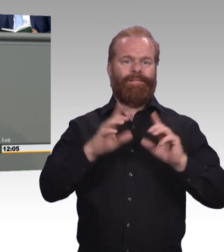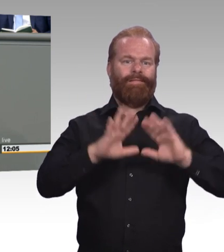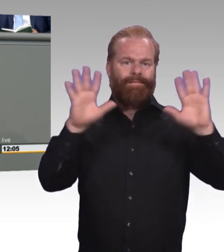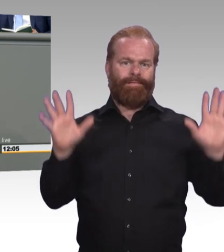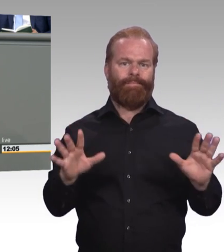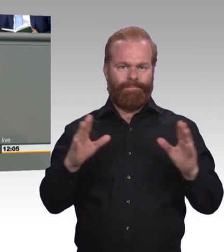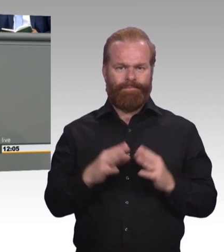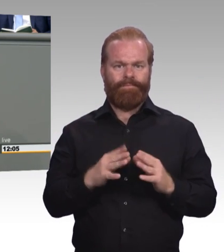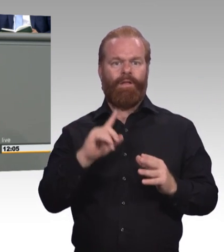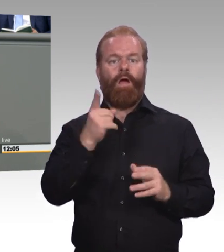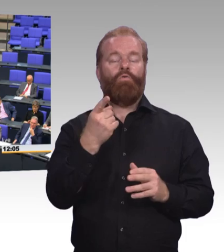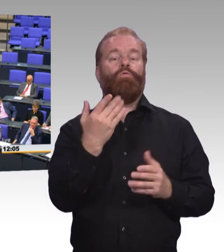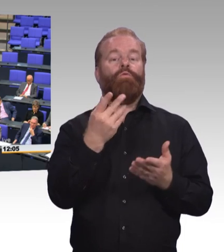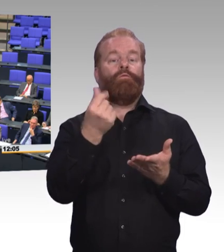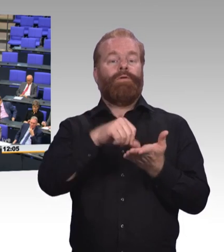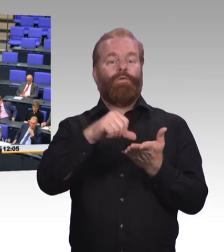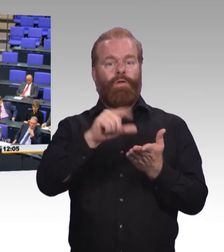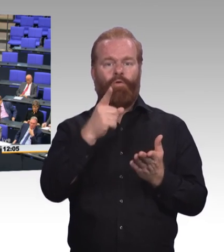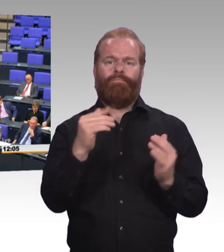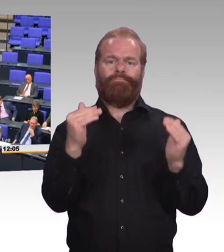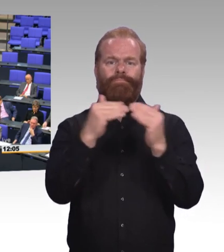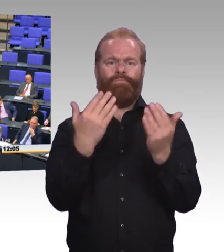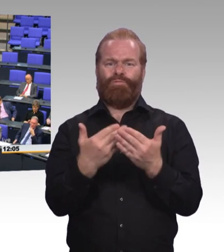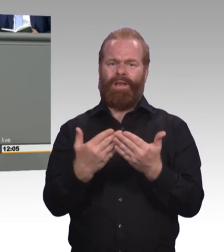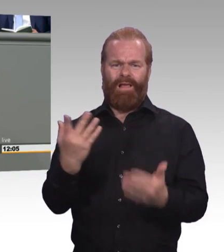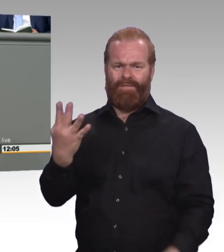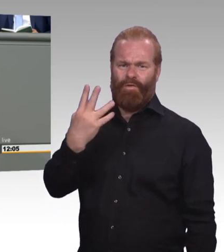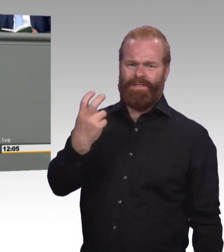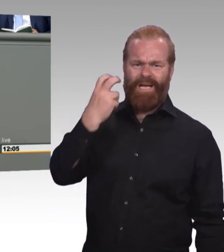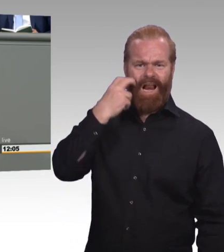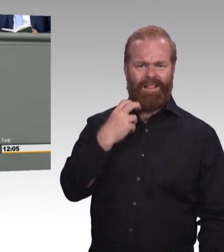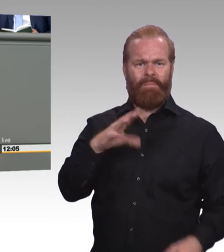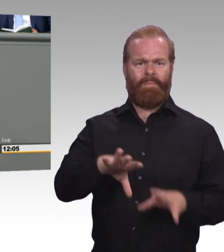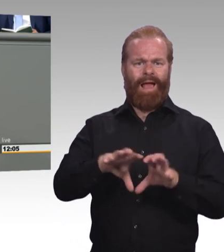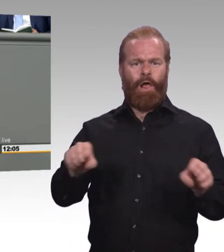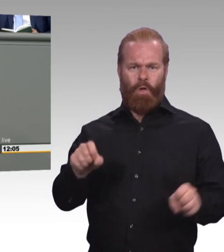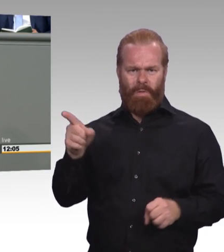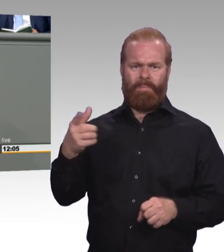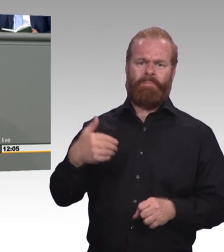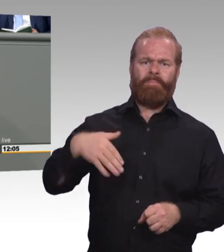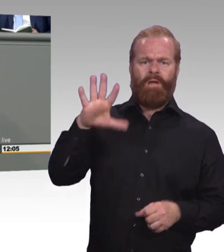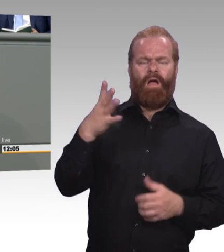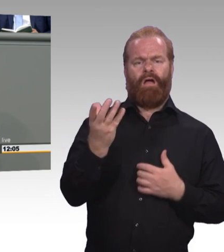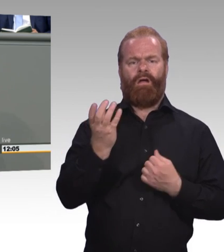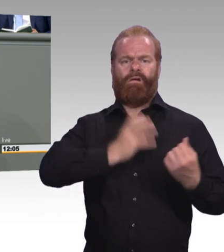(Beifall) Handlungsbedarf besteht in unseren Augen auch